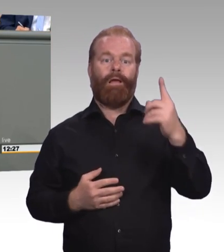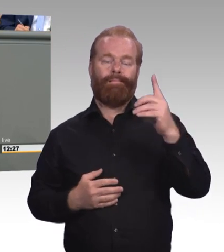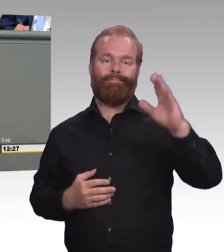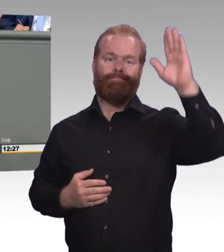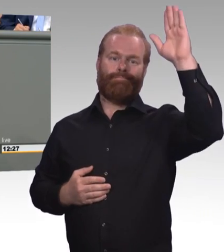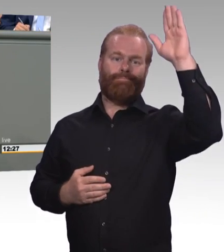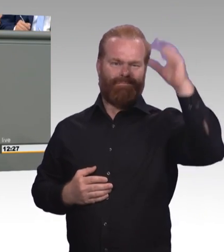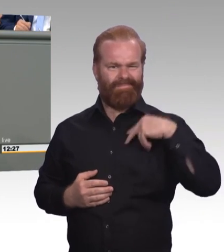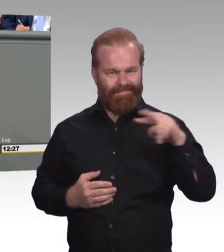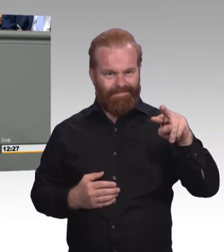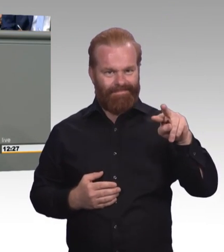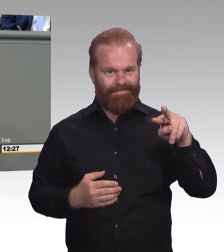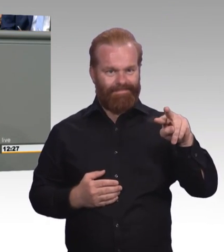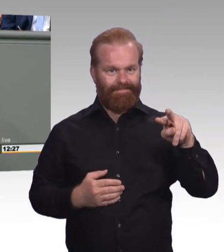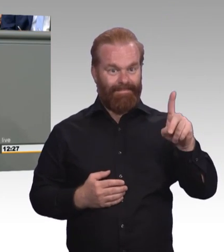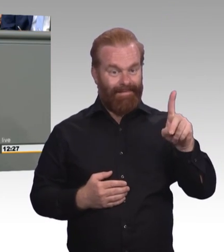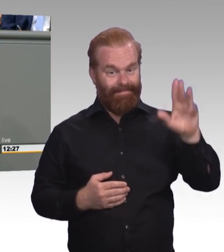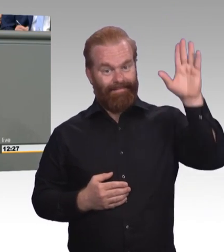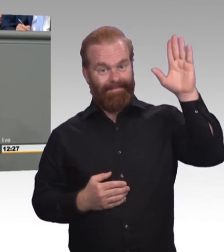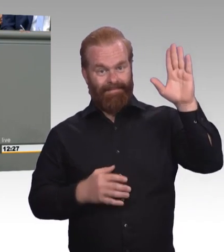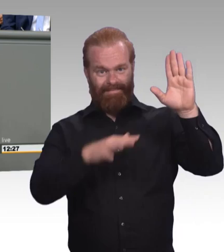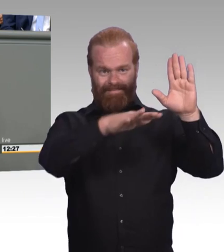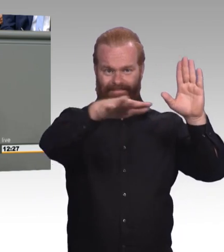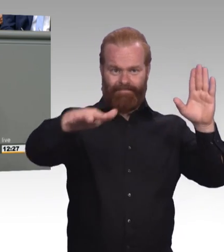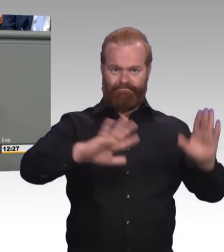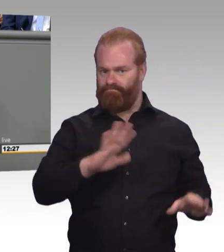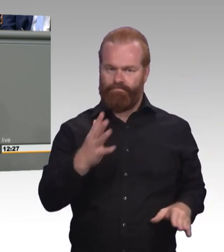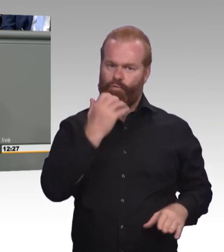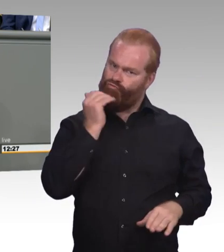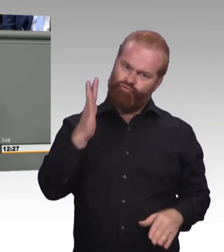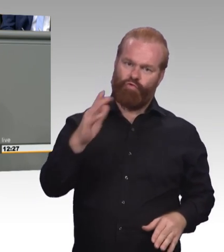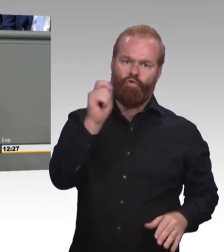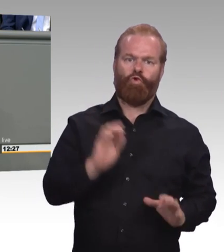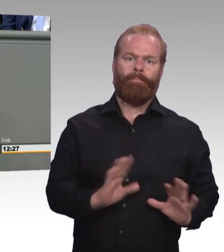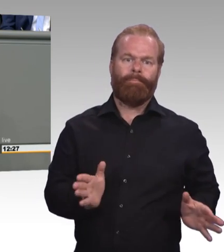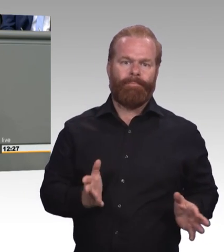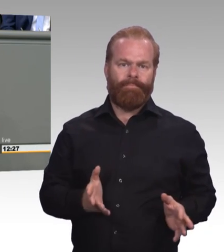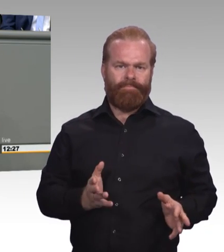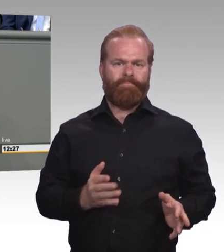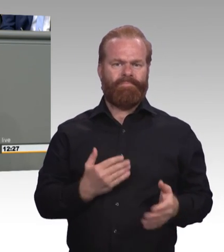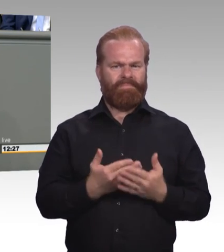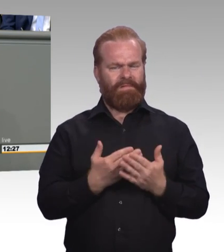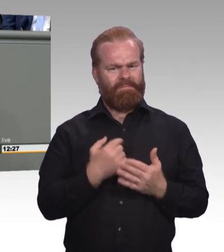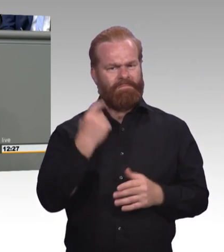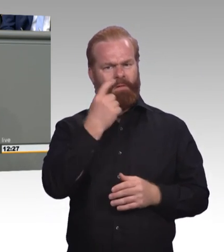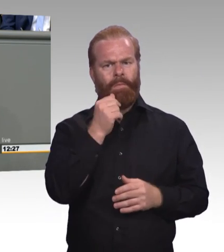aber eine darunter war, wenn ich Abitur mache, dann strebe ich doch auch ein Studium an, warum würde ich dann sonst auf das Gymnasium gehen. (Zwischenruf)